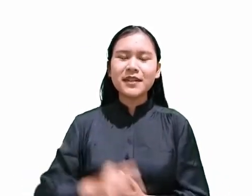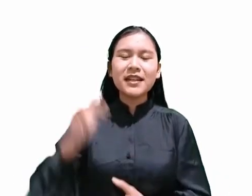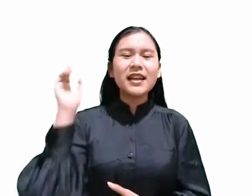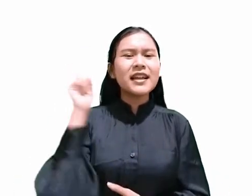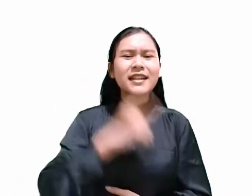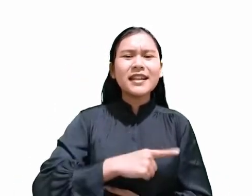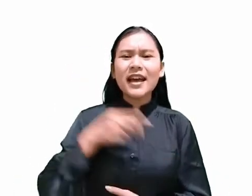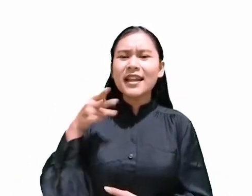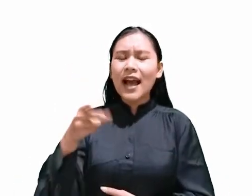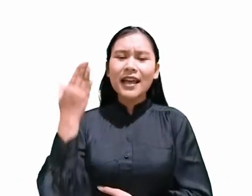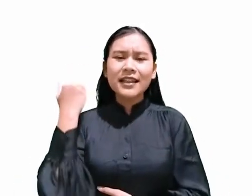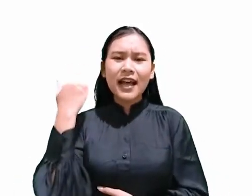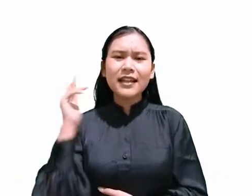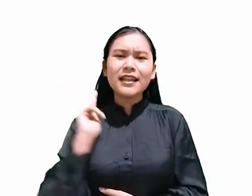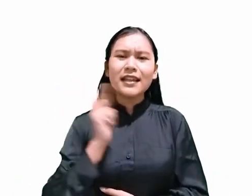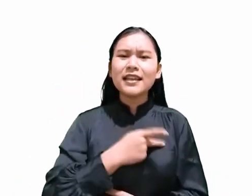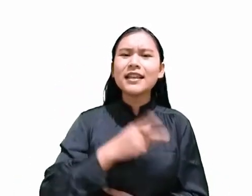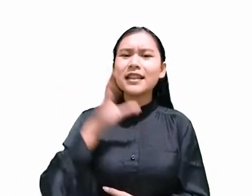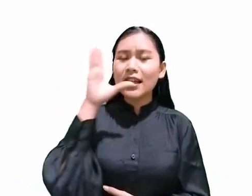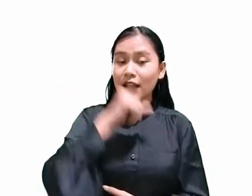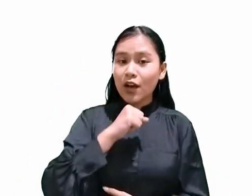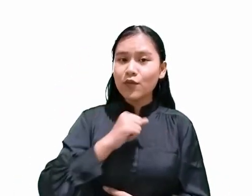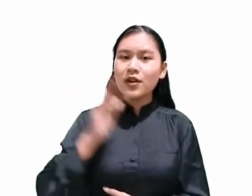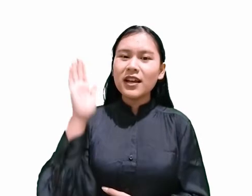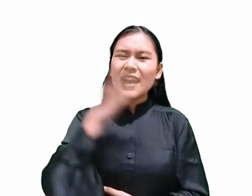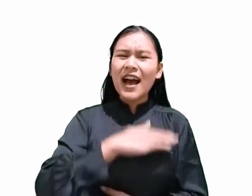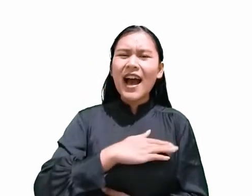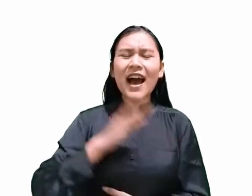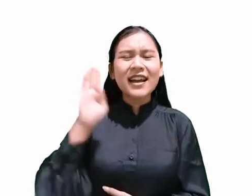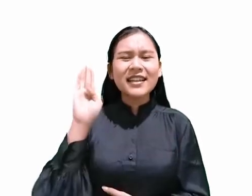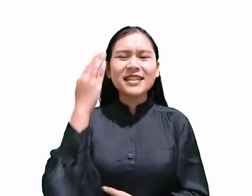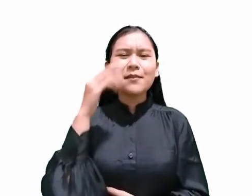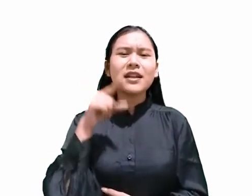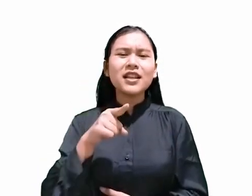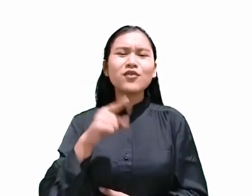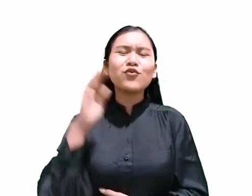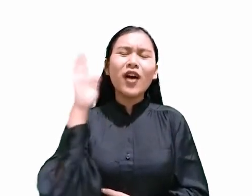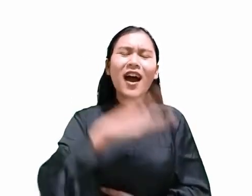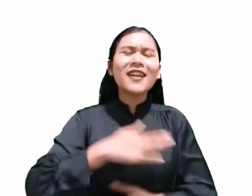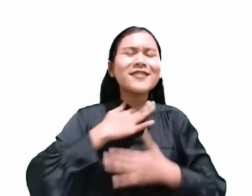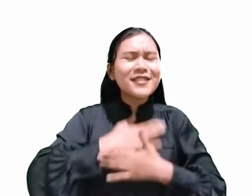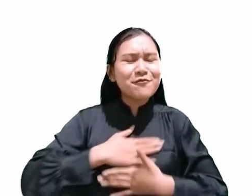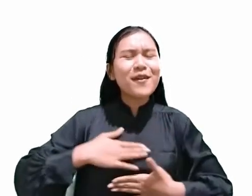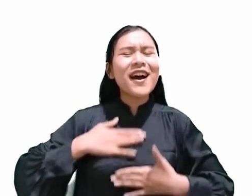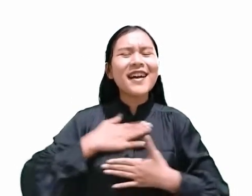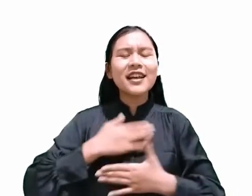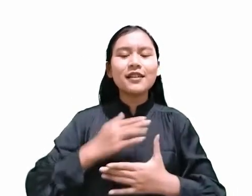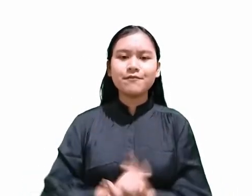kita tahu bahwa hari Sabat merupakan hari kenikmatan. Tetapi Pertanyaannya,